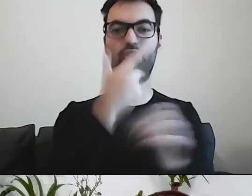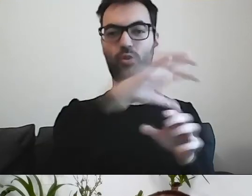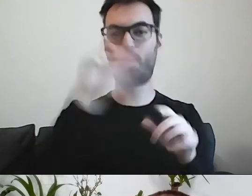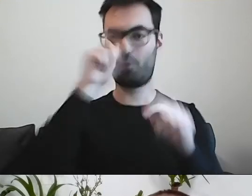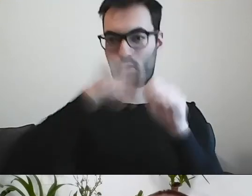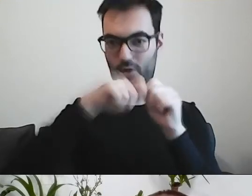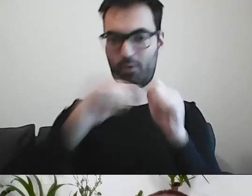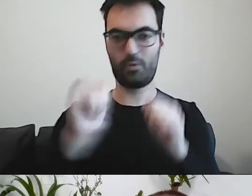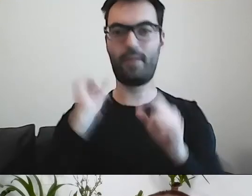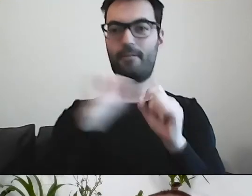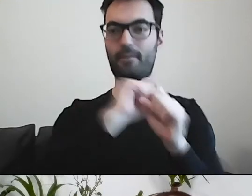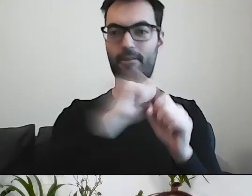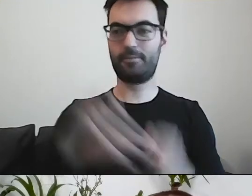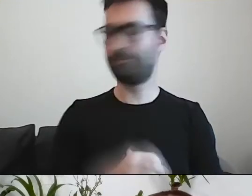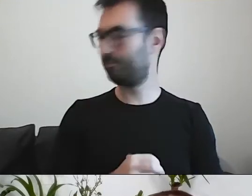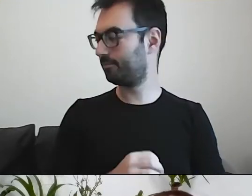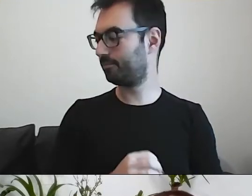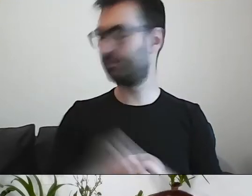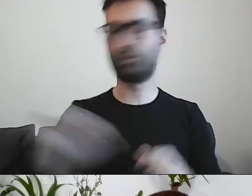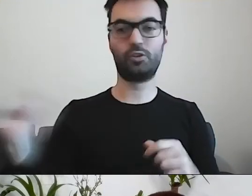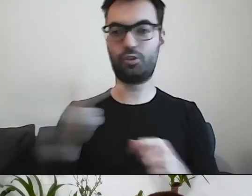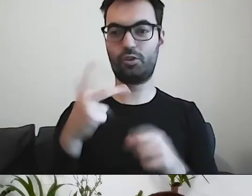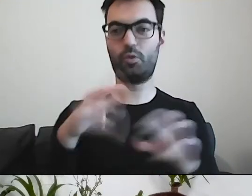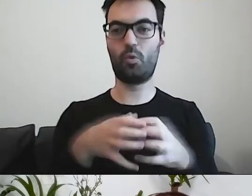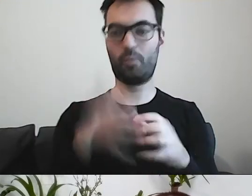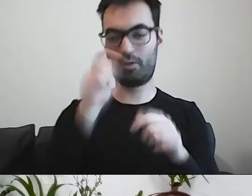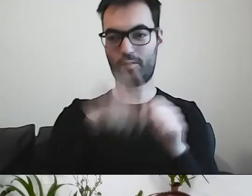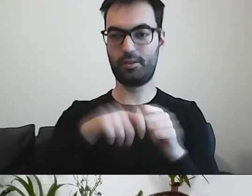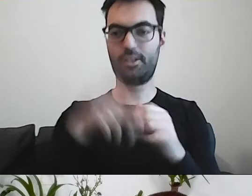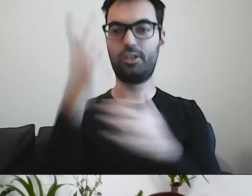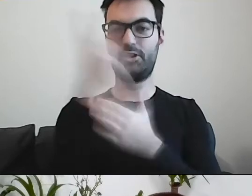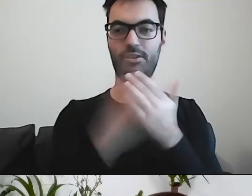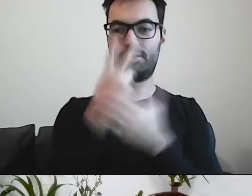Trzy grupy kontrolne czytały wszystkie pisma.